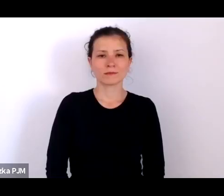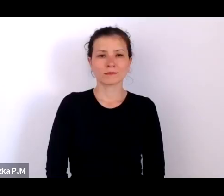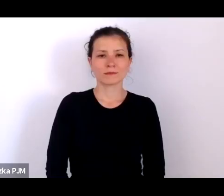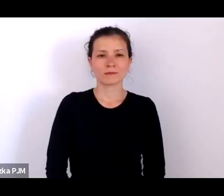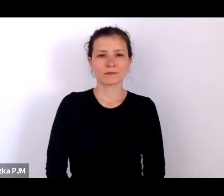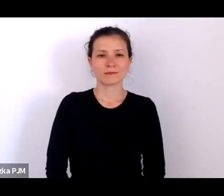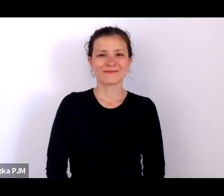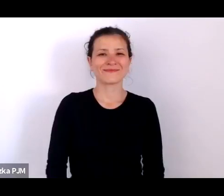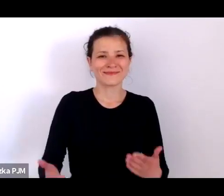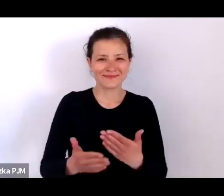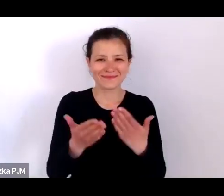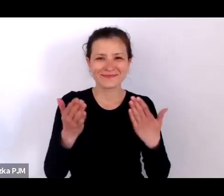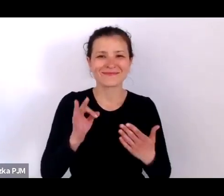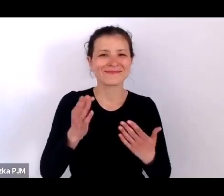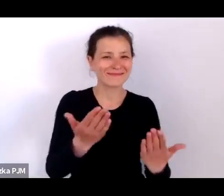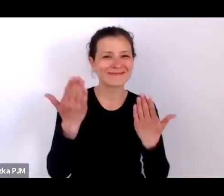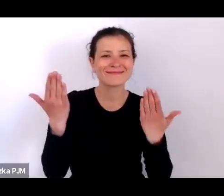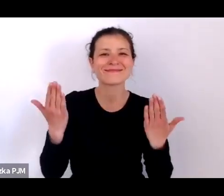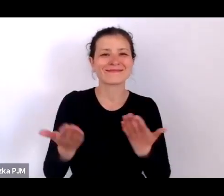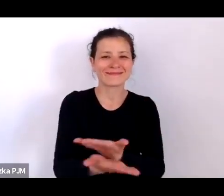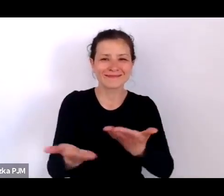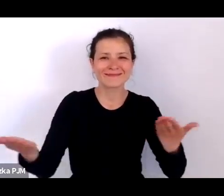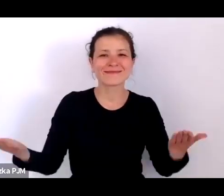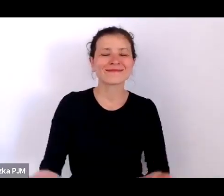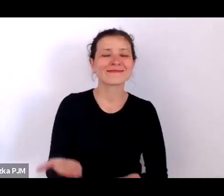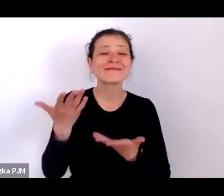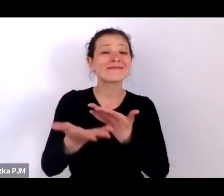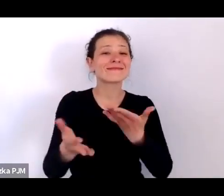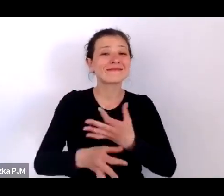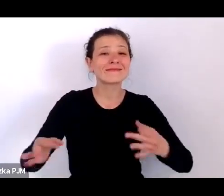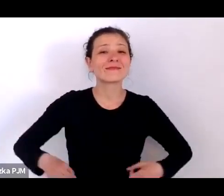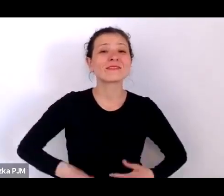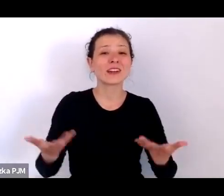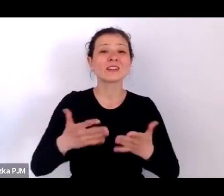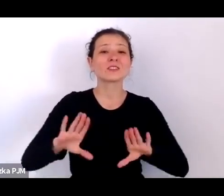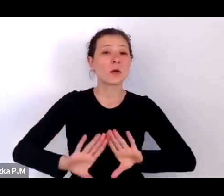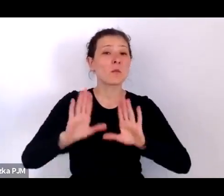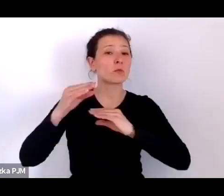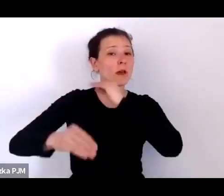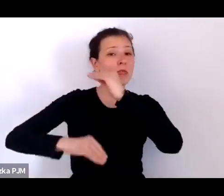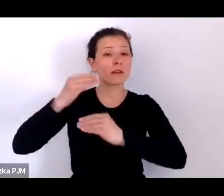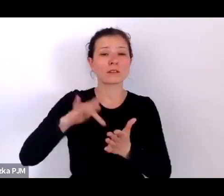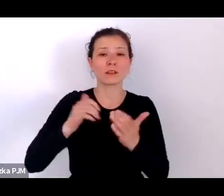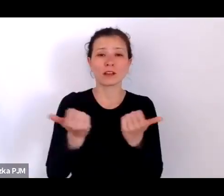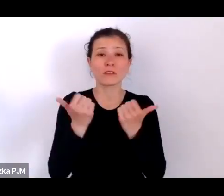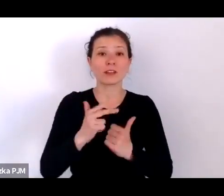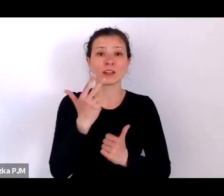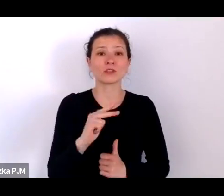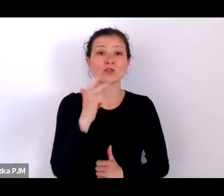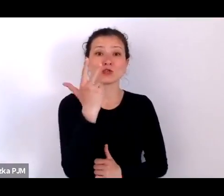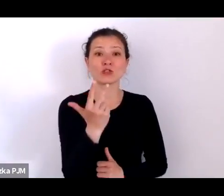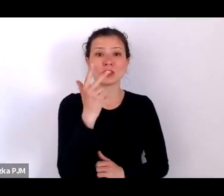Dzień dobry, witamy Państwa w Muzeum Etnograficznym w Krakowie. Dzisiaj mamy trzecie spotkanie z cyklu Wiosna Ludu.